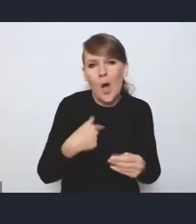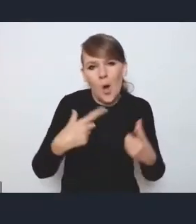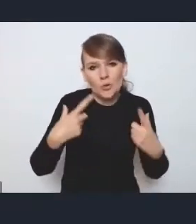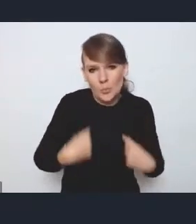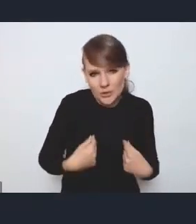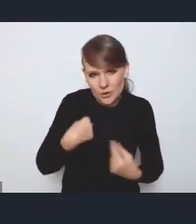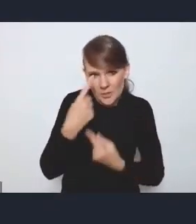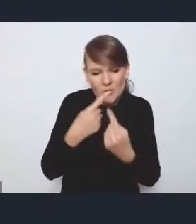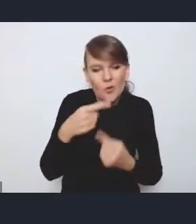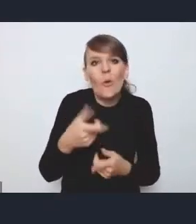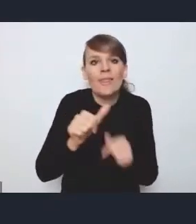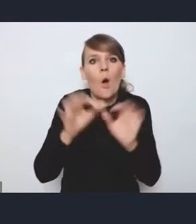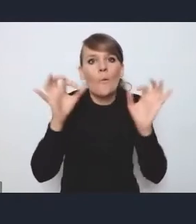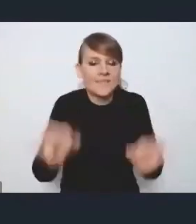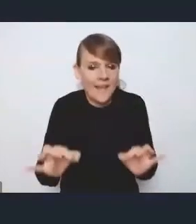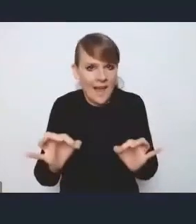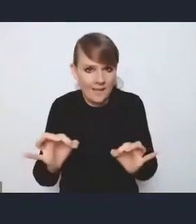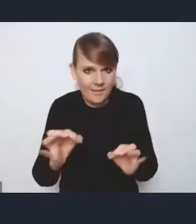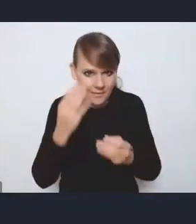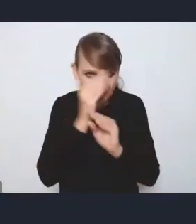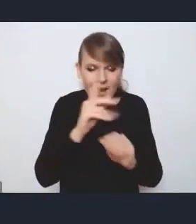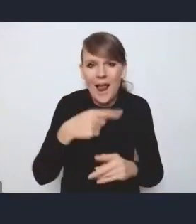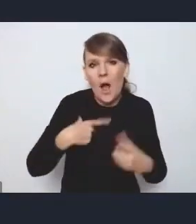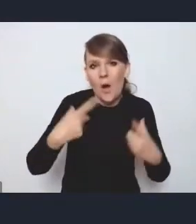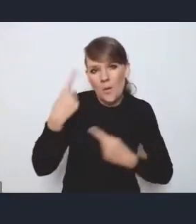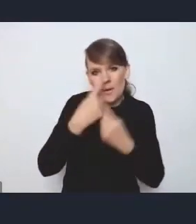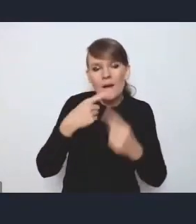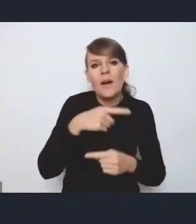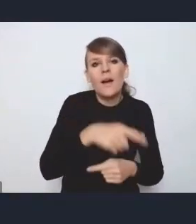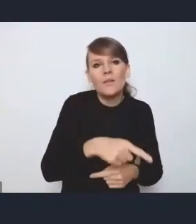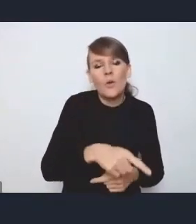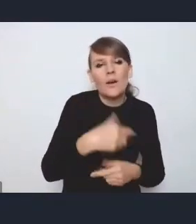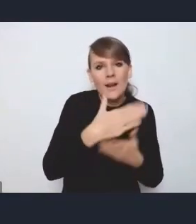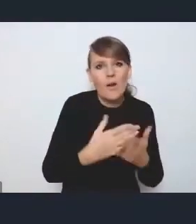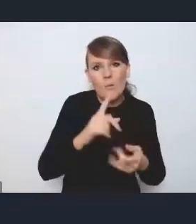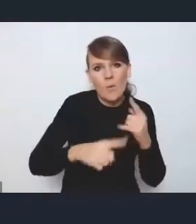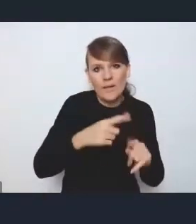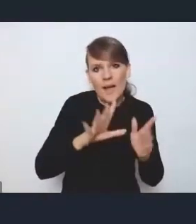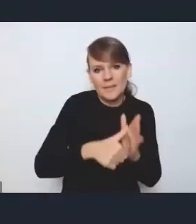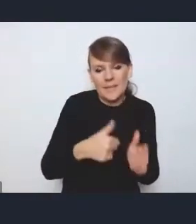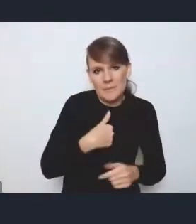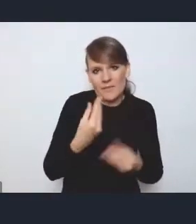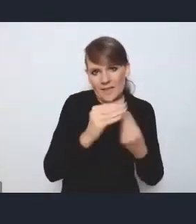ale osobiście ta nowa Krajowa Polityka Miejska mi się podoba bardziej niż poprzednia, ponieważ poprzednia zawierała